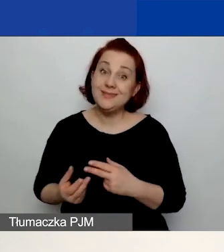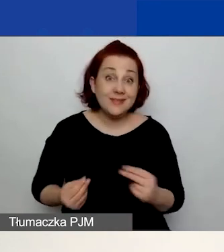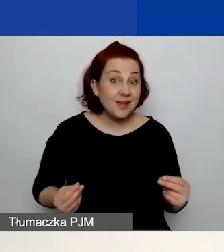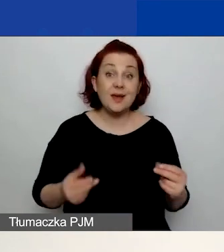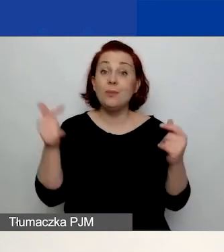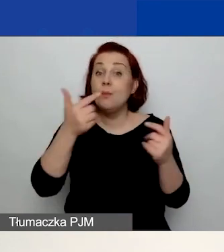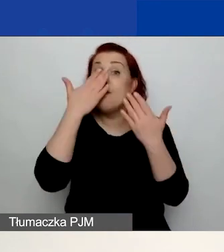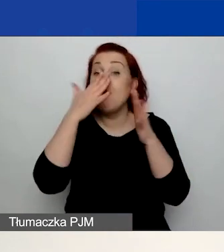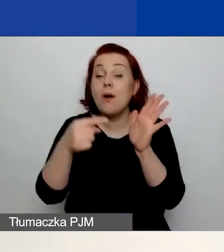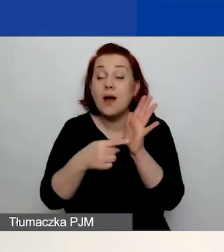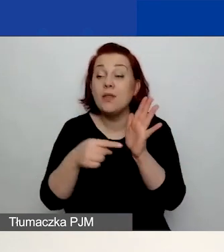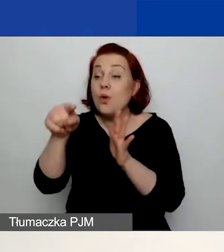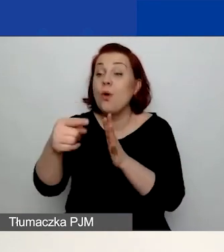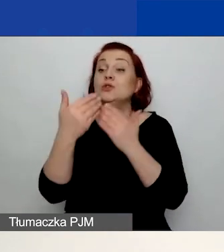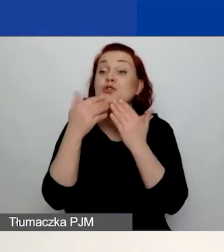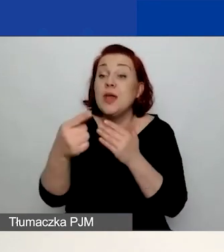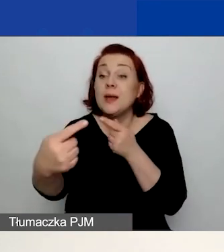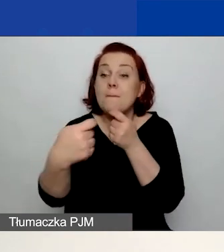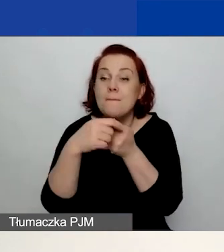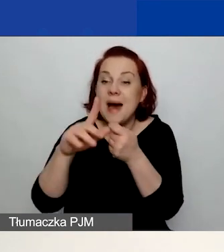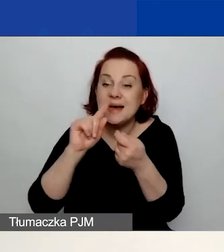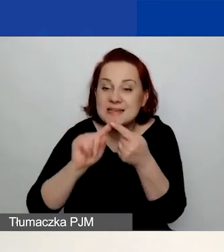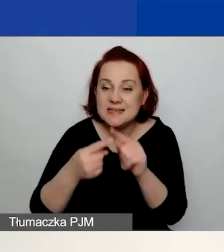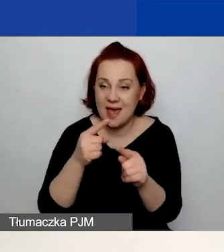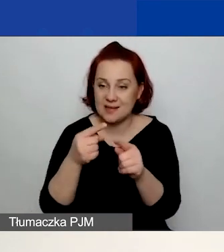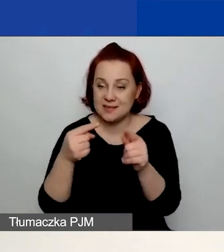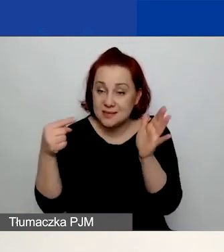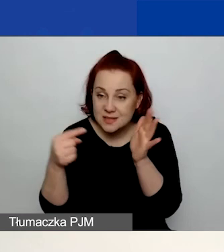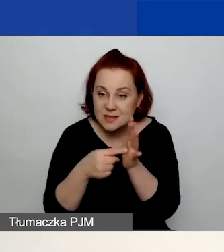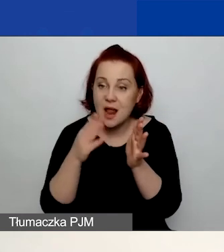że to partnerstwo ma sens, ma cel, wnosi wartość dodaną do projektu